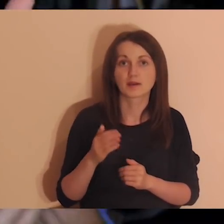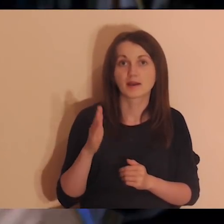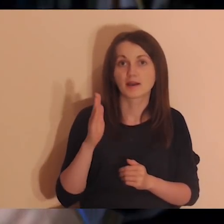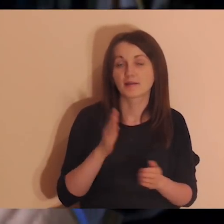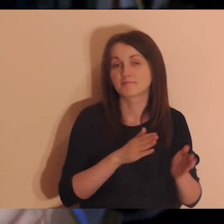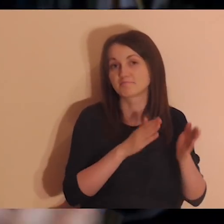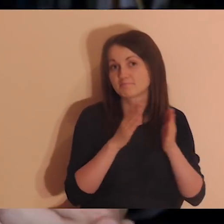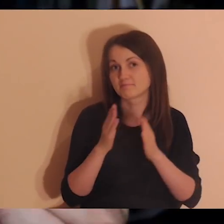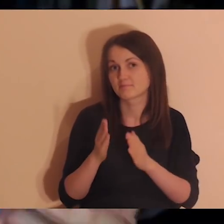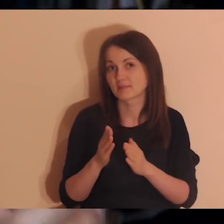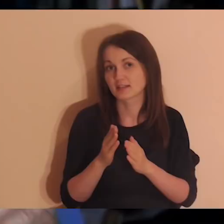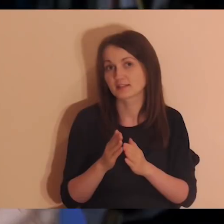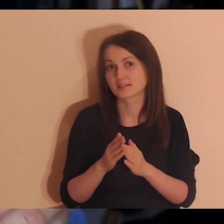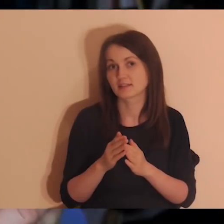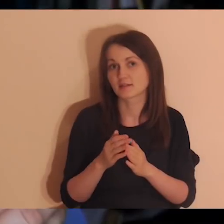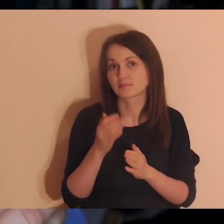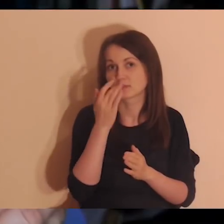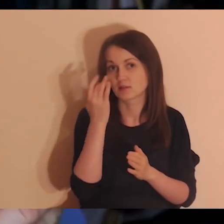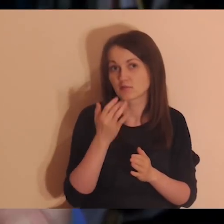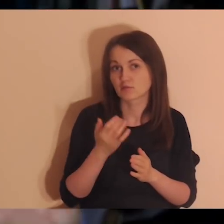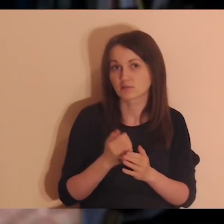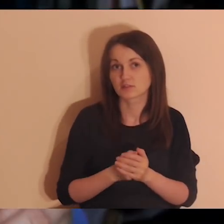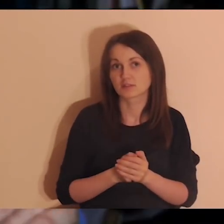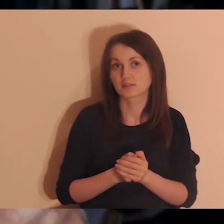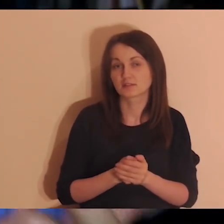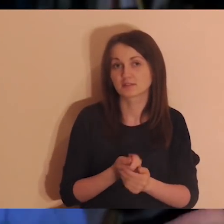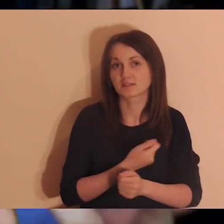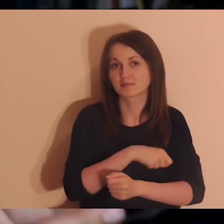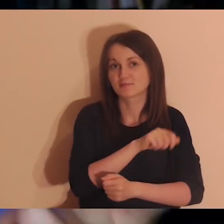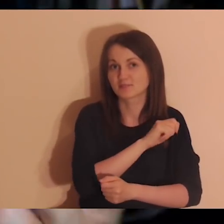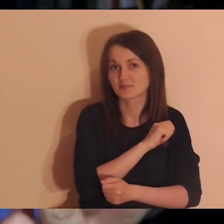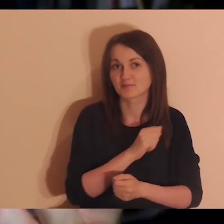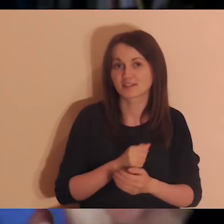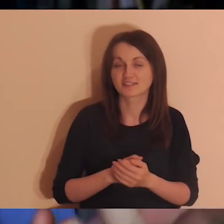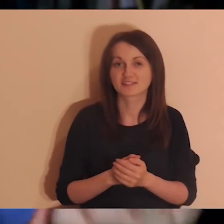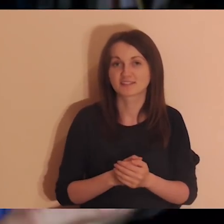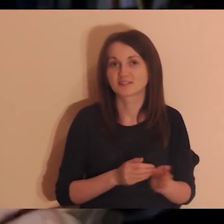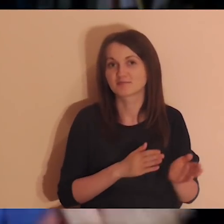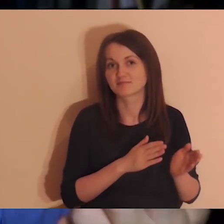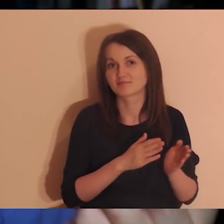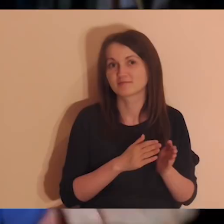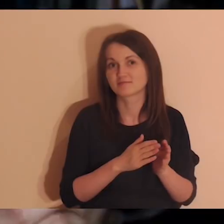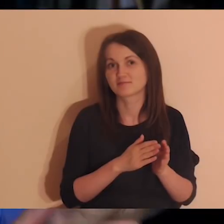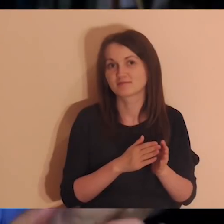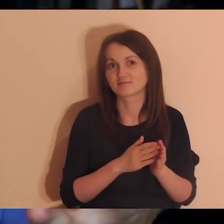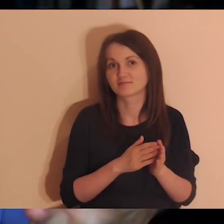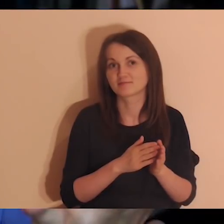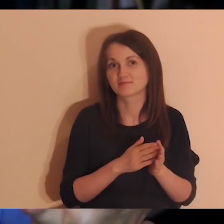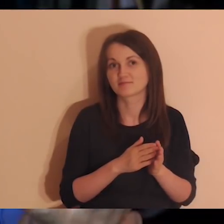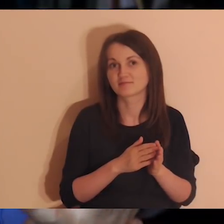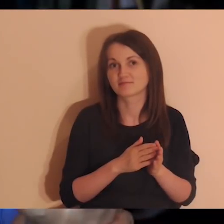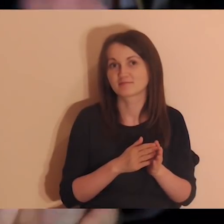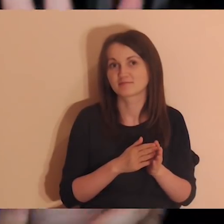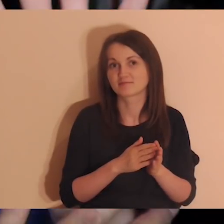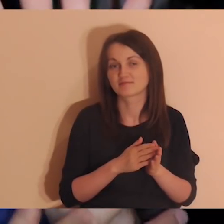A później będzie po rosyjsku, hiszpańsku, arabsku, słowacku i czesku.